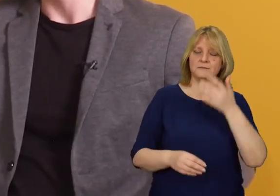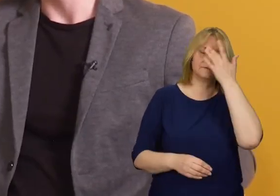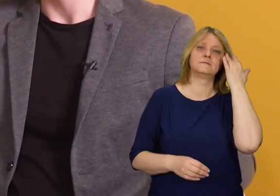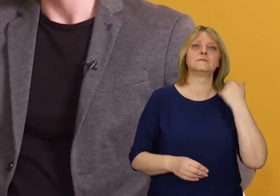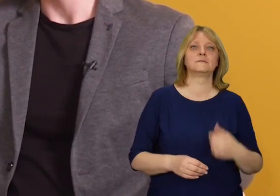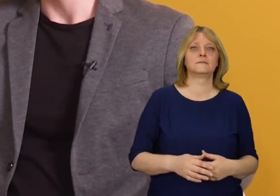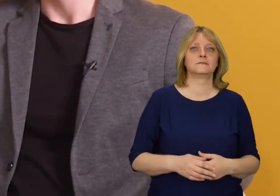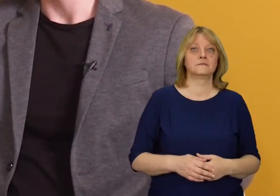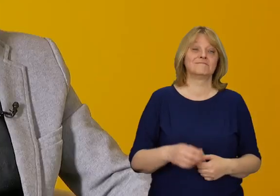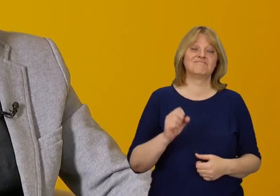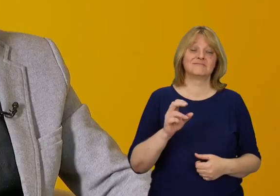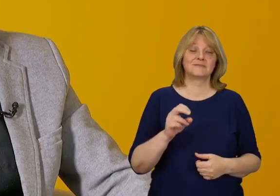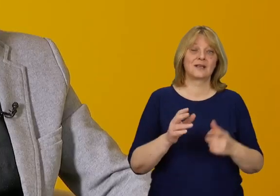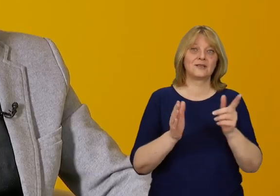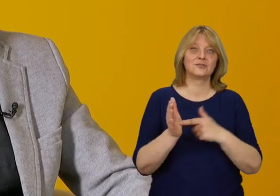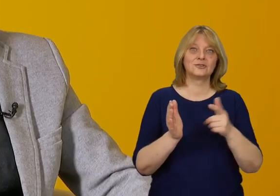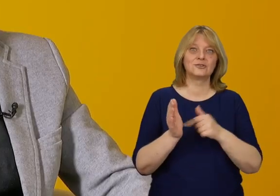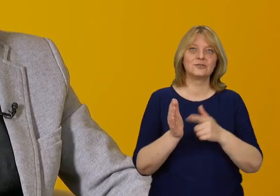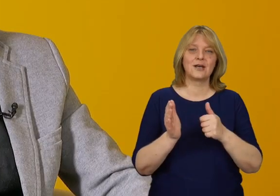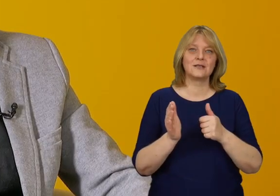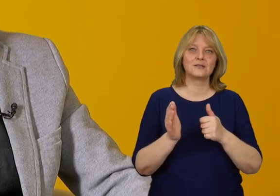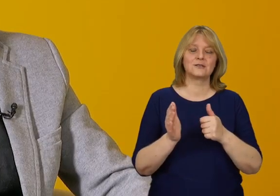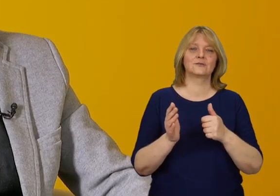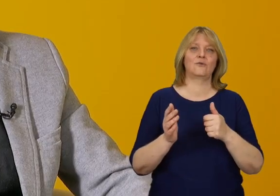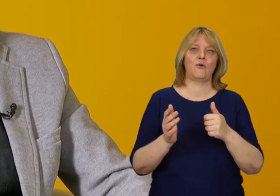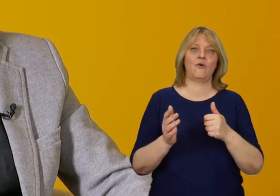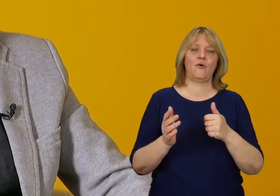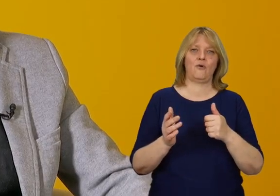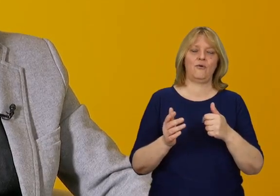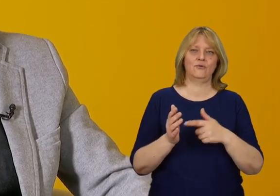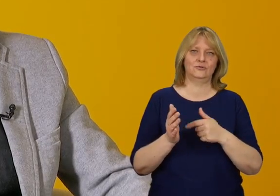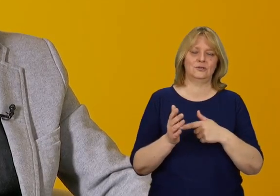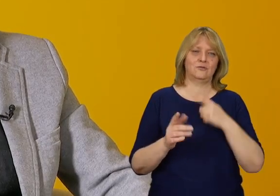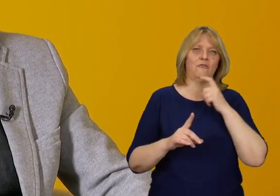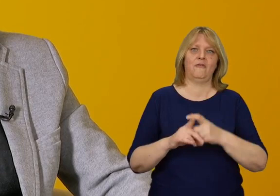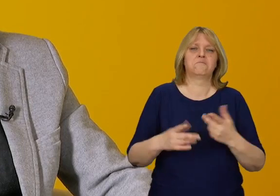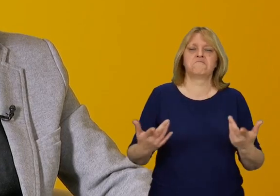Niestety tak i w ten sposób jest często definiowana.